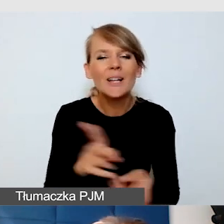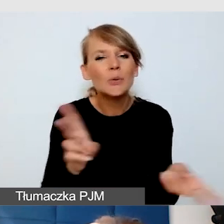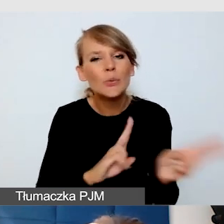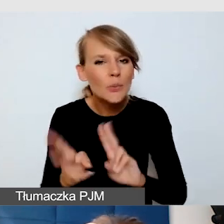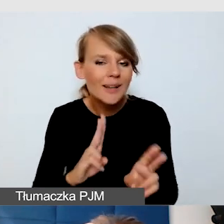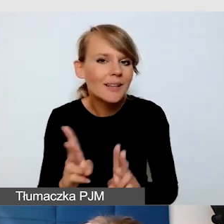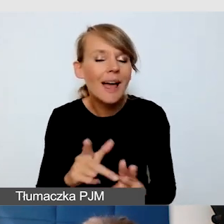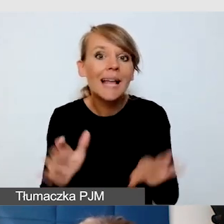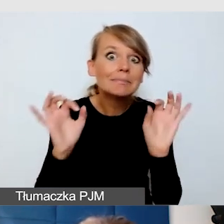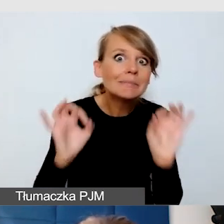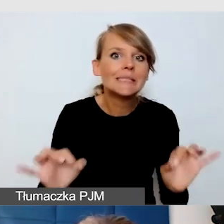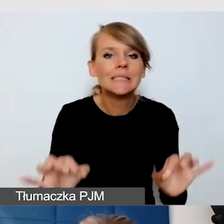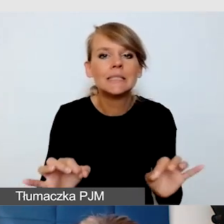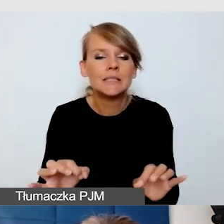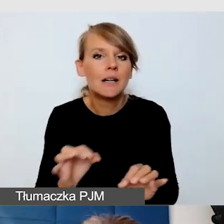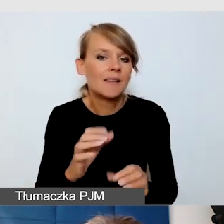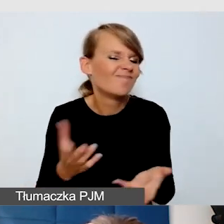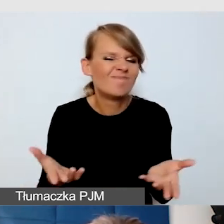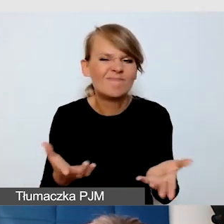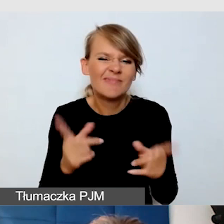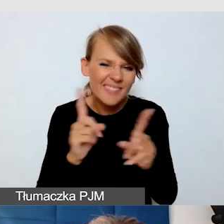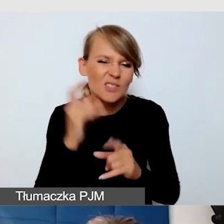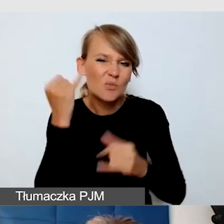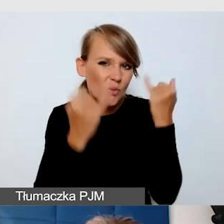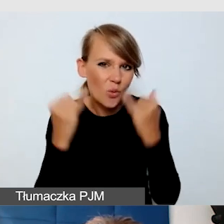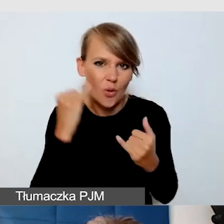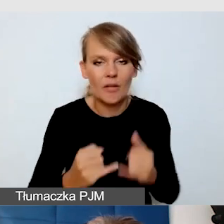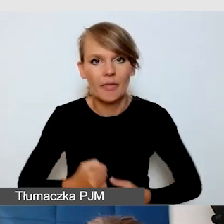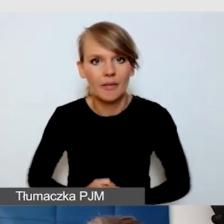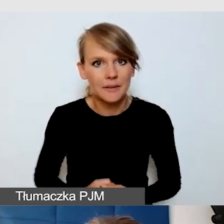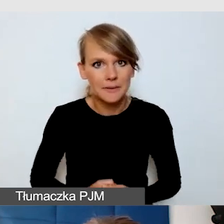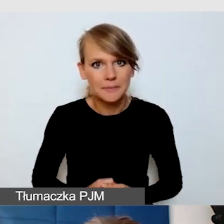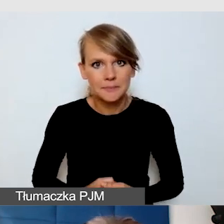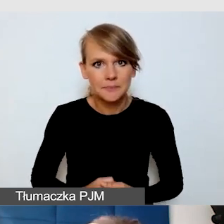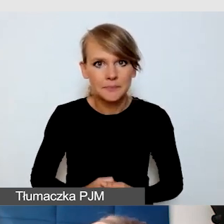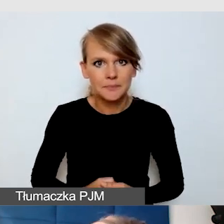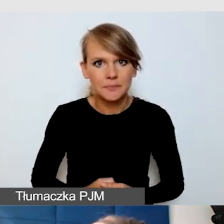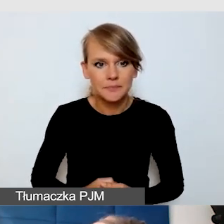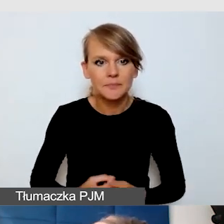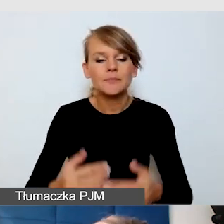nie jest doskonałe i znowu może powodować przekłamania. I ostatnia platforma,